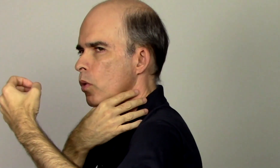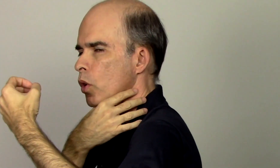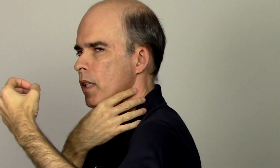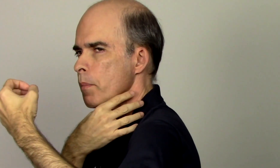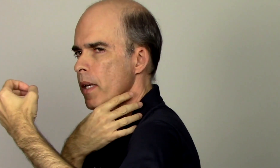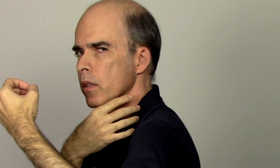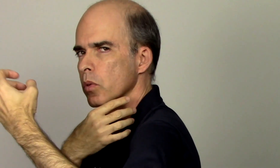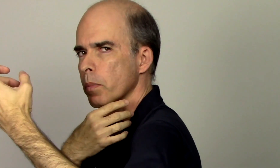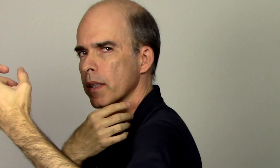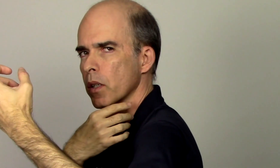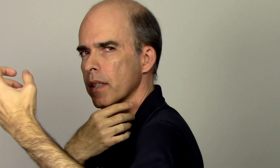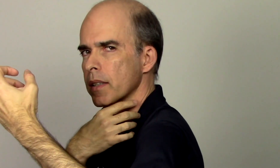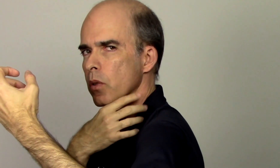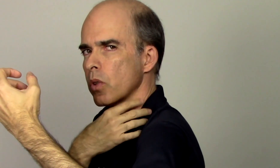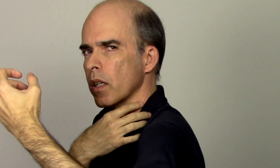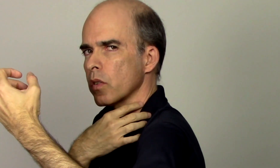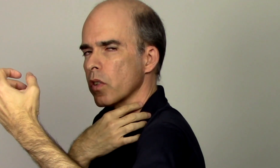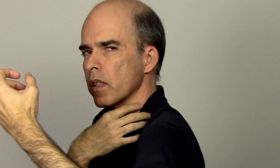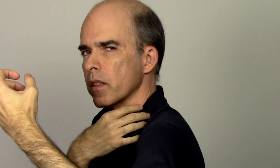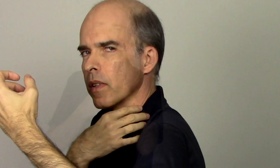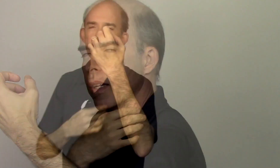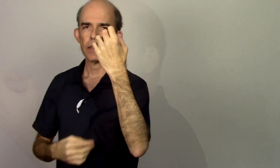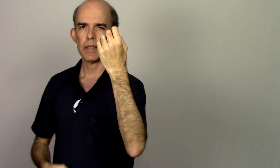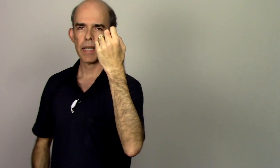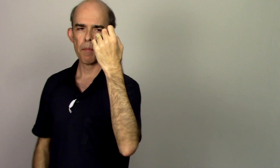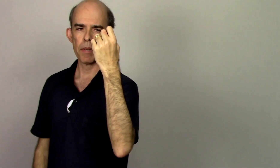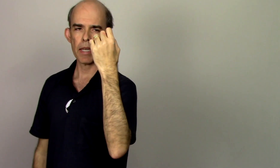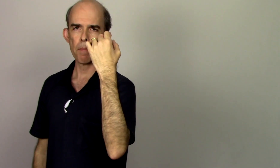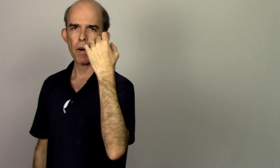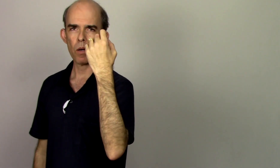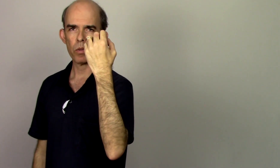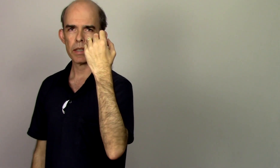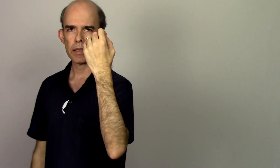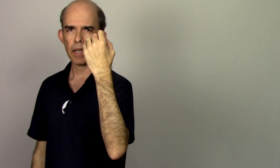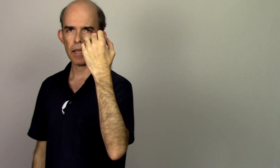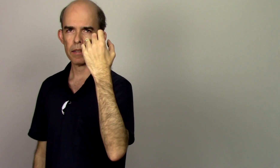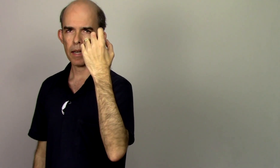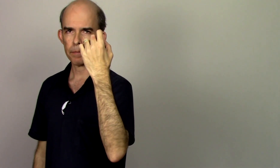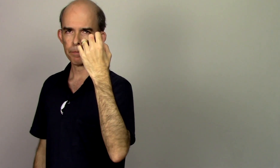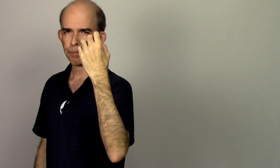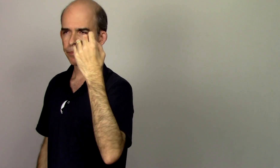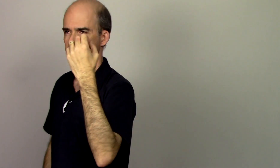encurtamento para estar segurando o violino se a minha mão esquerda